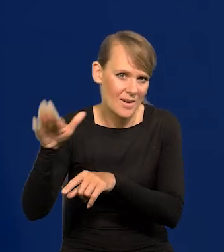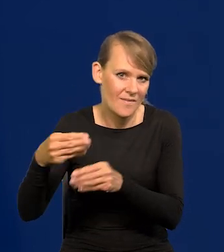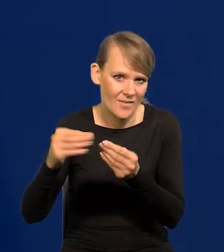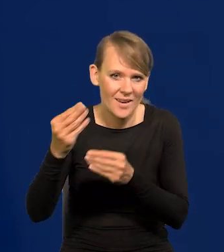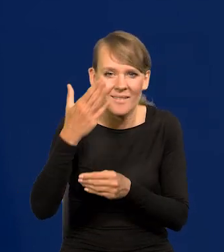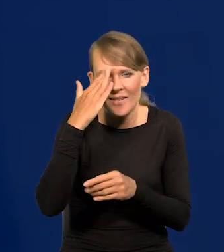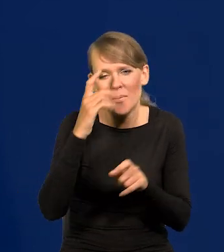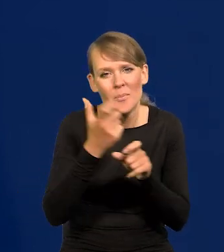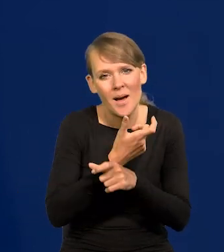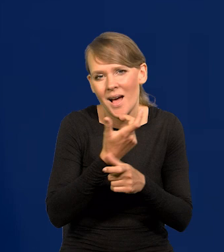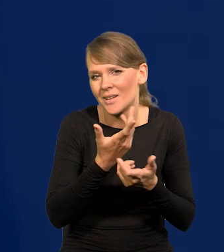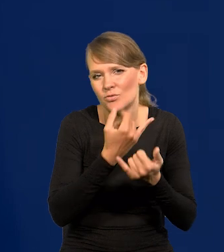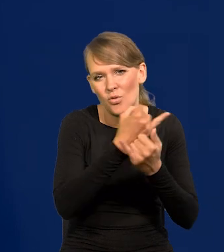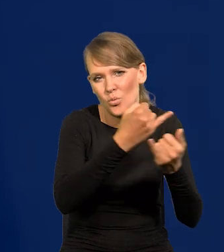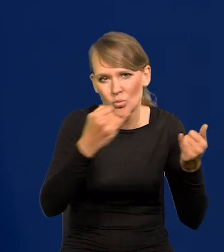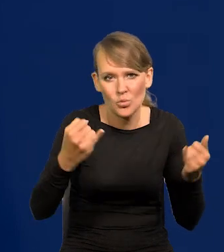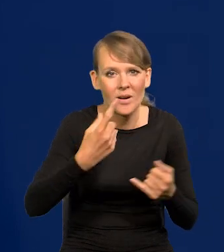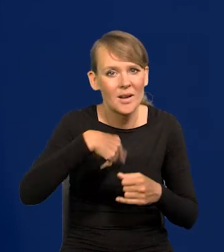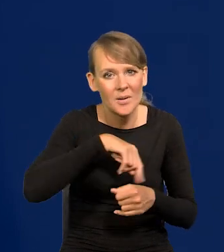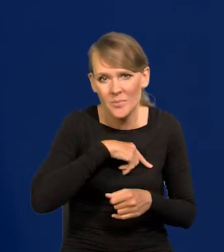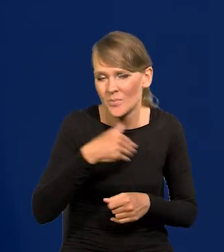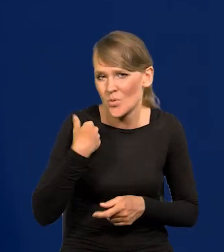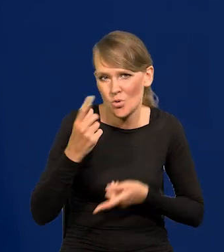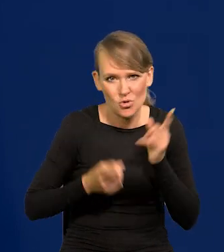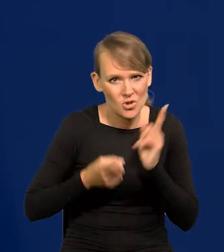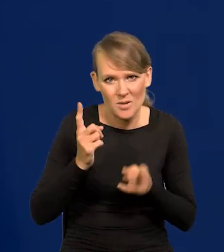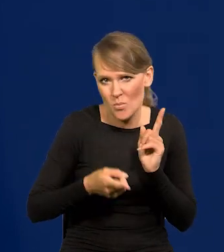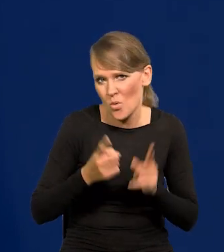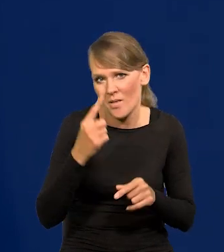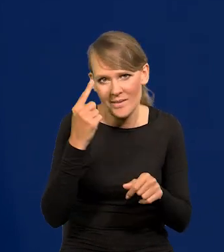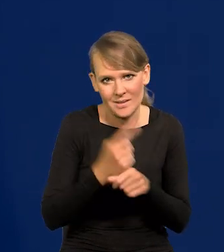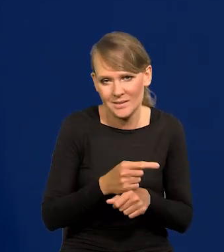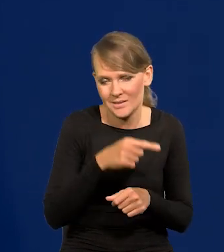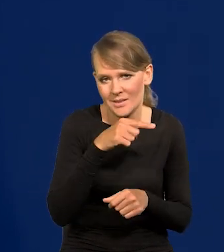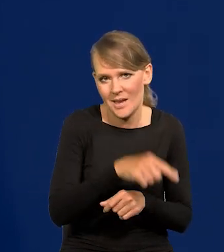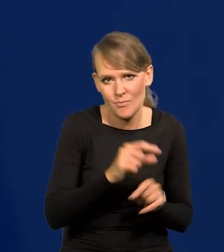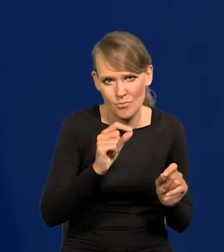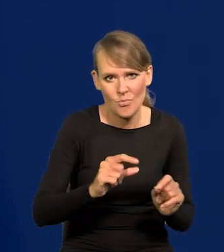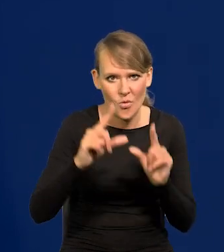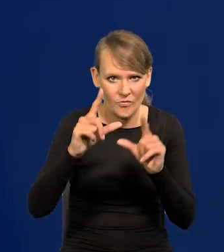Każdy kraj ma swoją specyfikę. Podjęliśmy jako jedni z pierwszych decyzję o podwyżkach stóp.